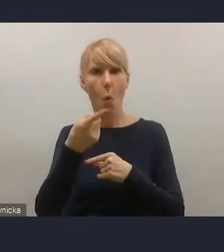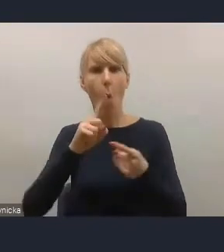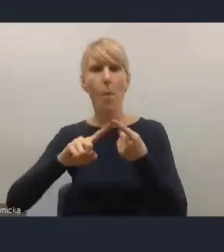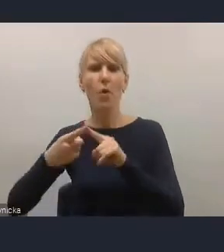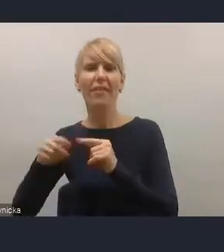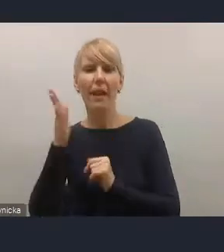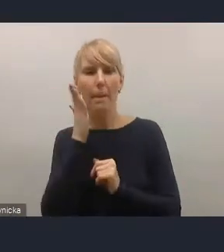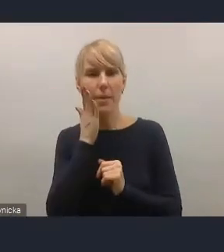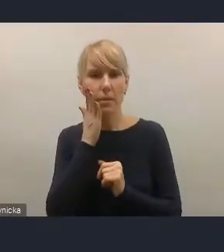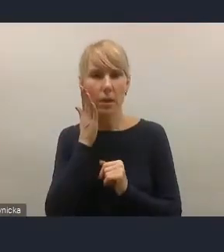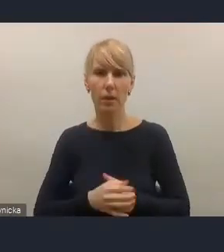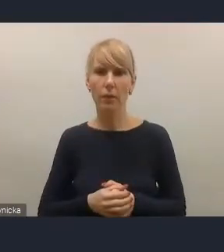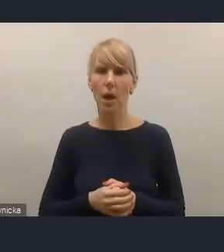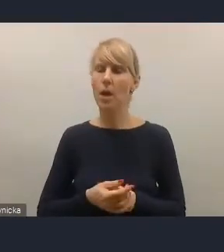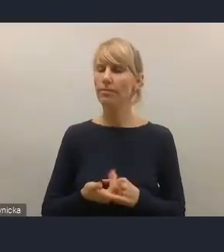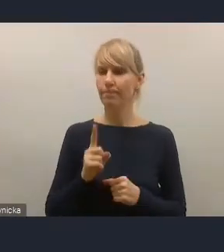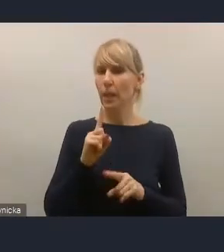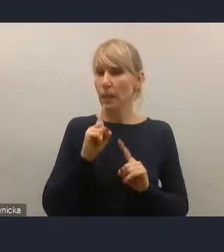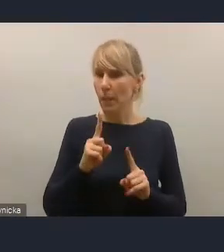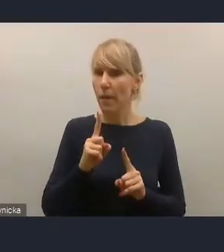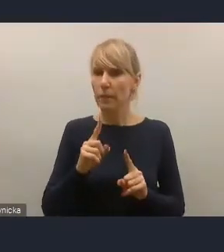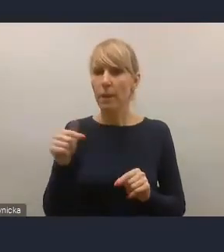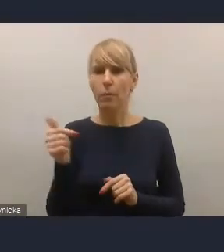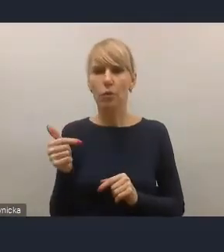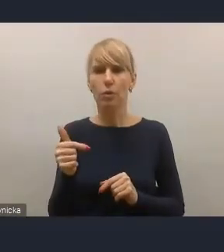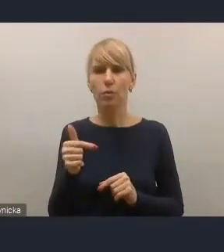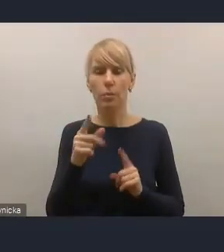Musimy na pewno zauważyć, że zapisy Krajowej Polityki Miejskiej